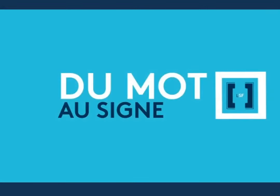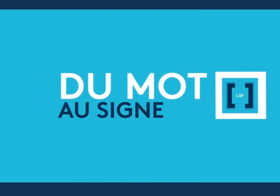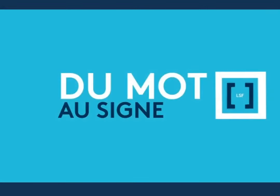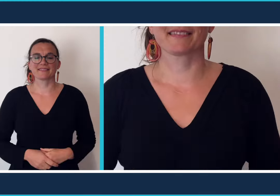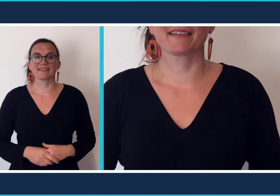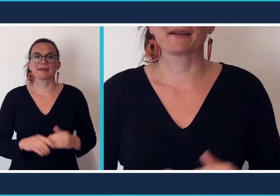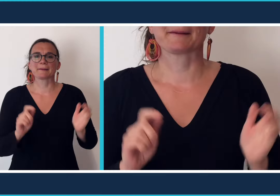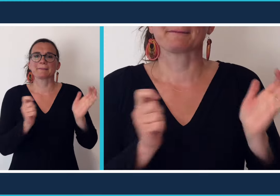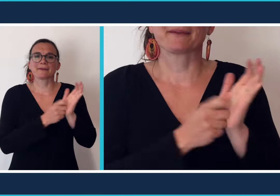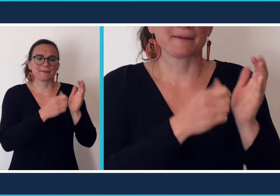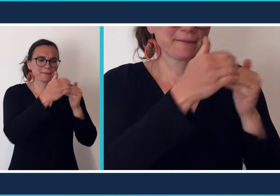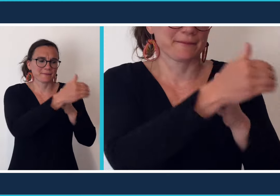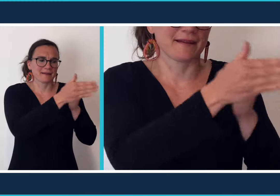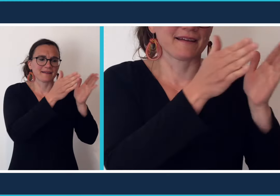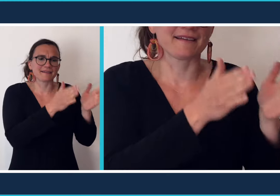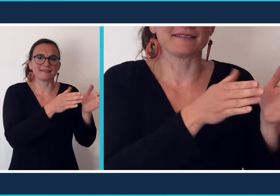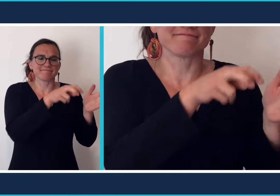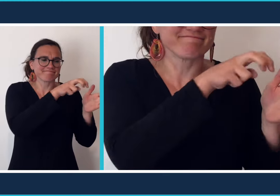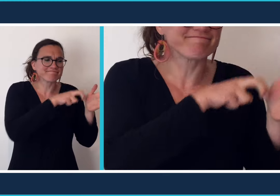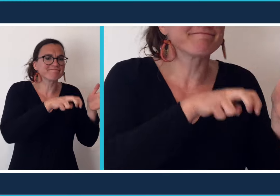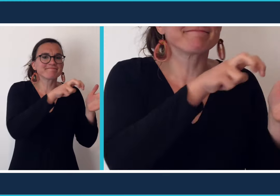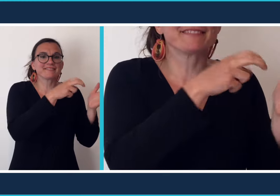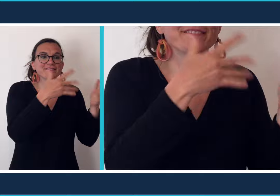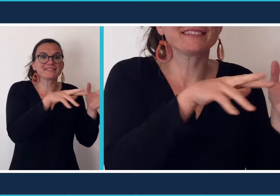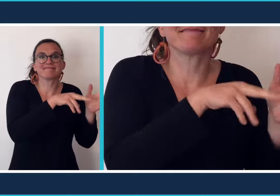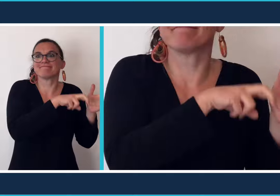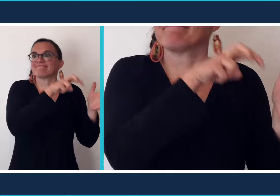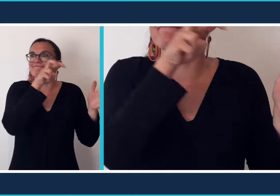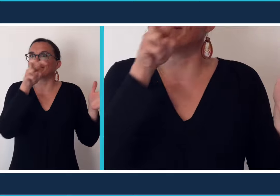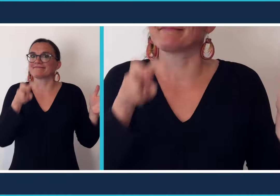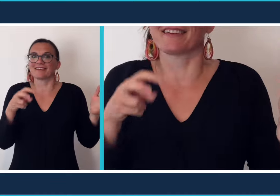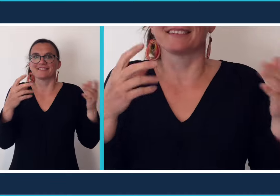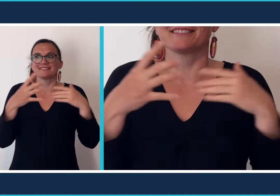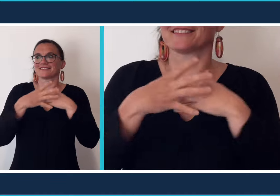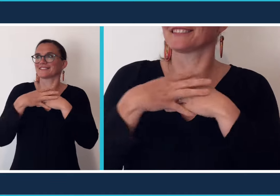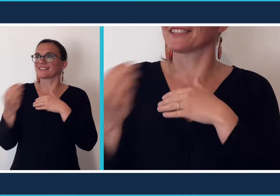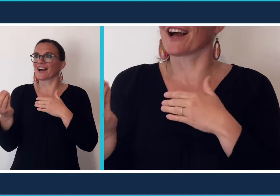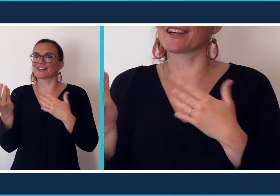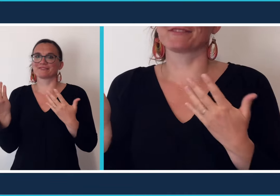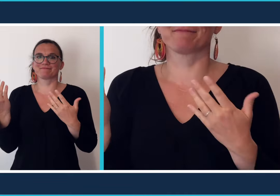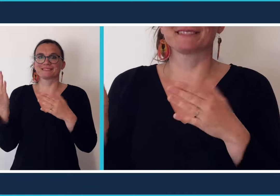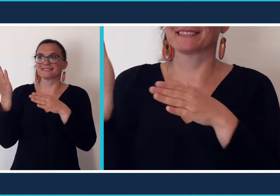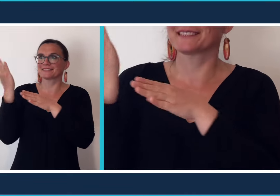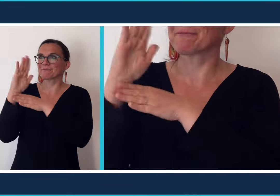Après la période de confinement beaucoup d'entre vous auront plaisir à sortir et